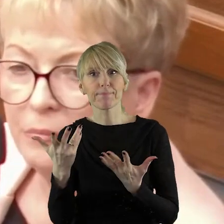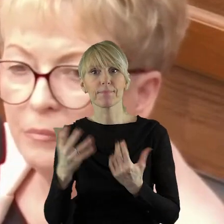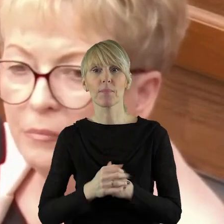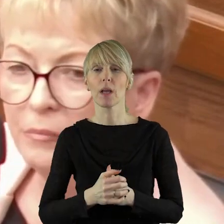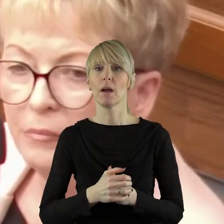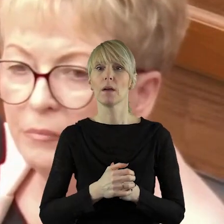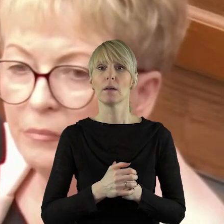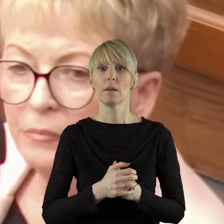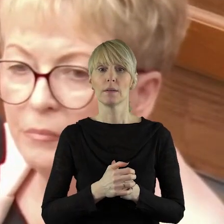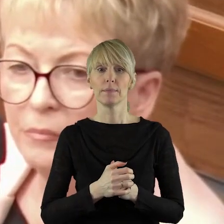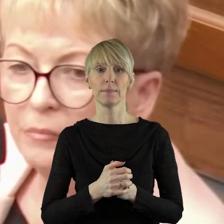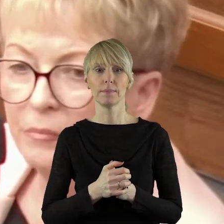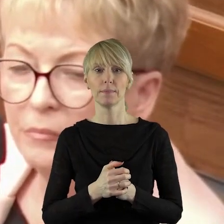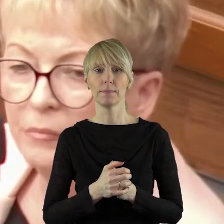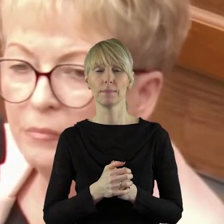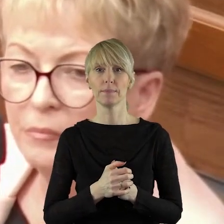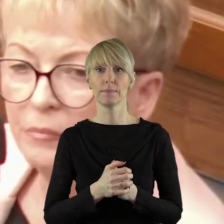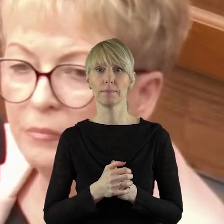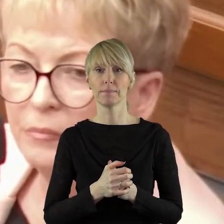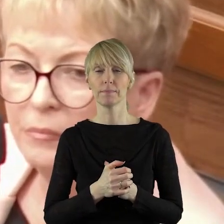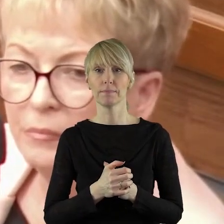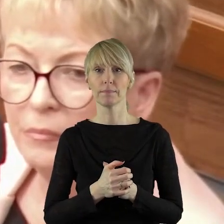wygląda to trochę tak, jakby